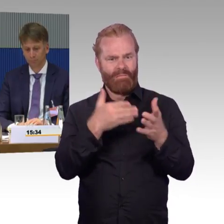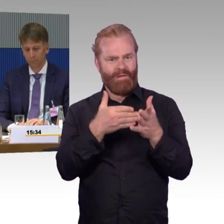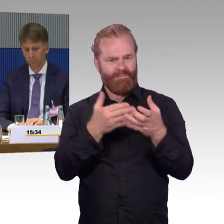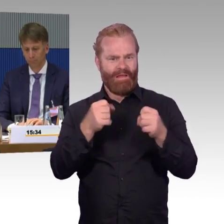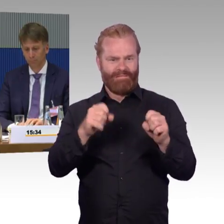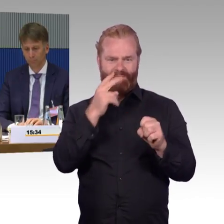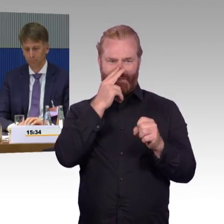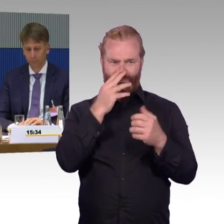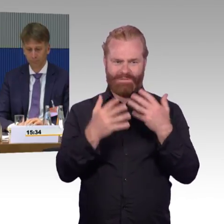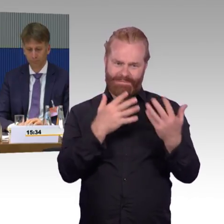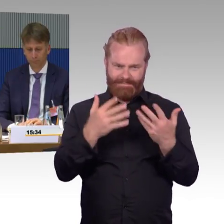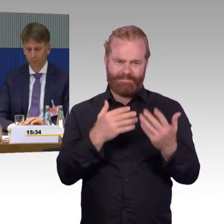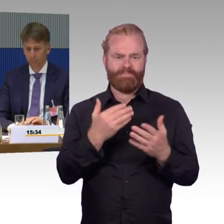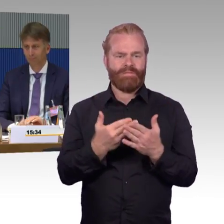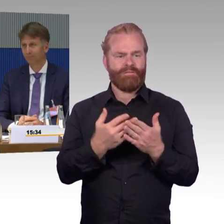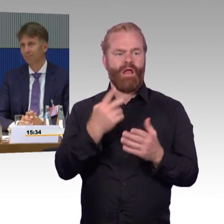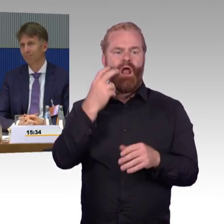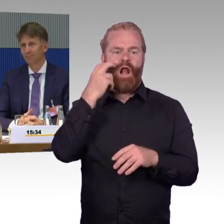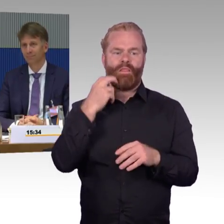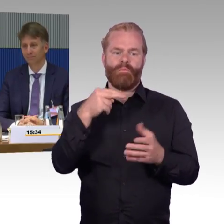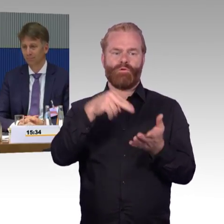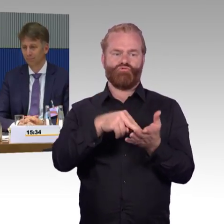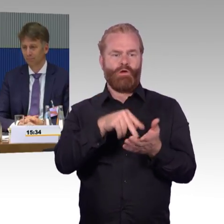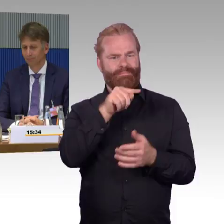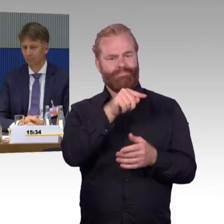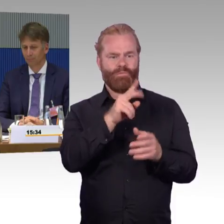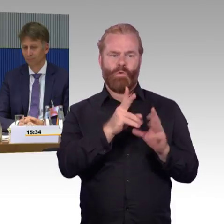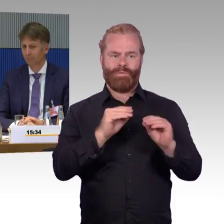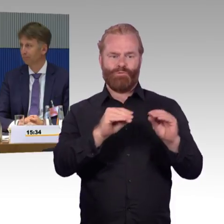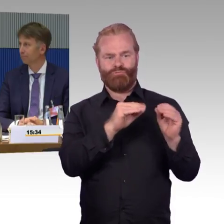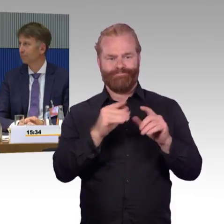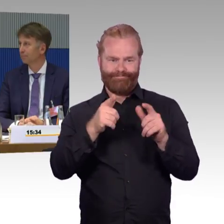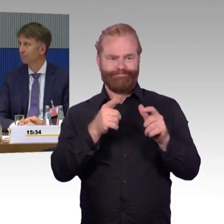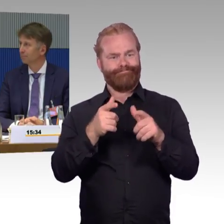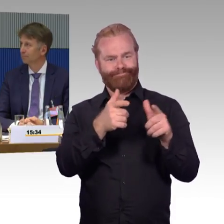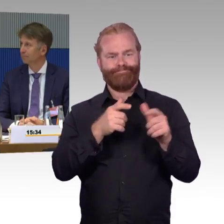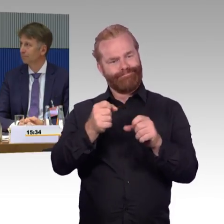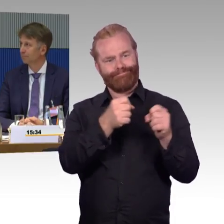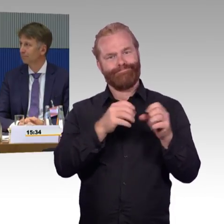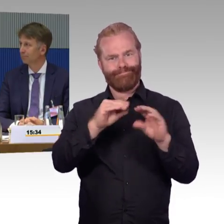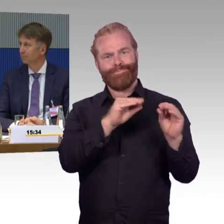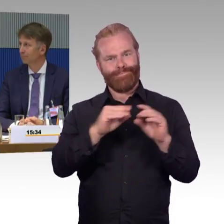Was wir natürlich schwierig finden, weil an dieser Stelle das alte Material plötzlich wieder irgendwie